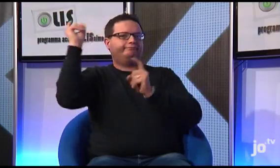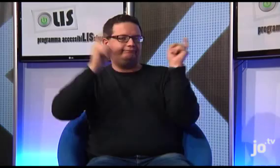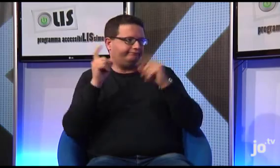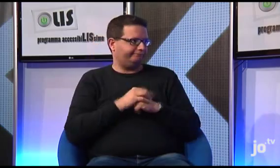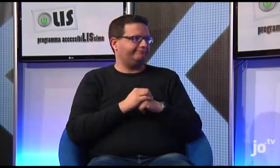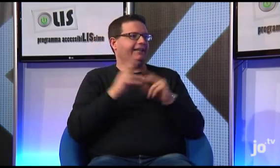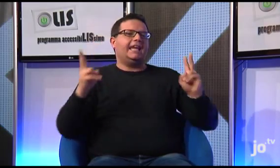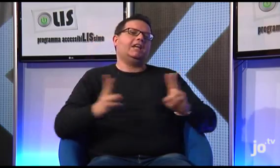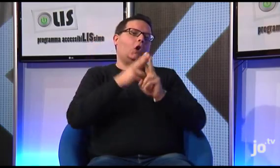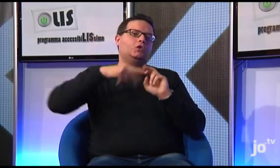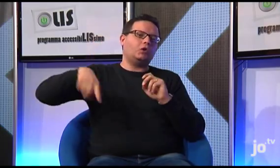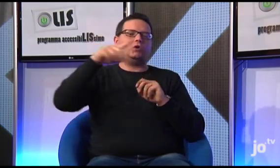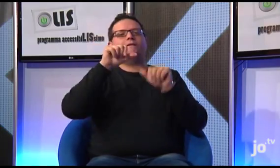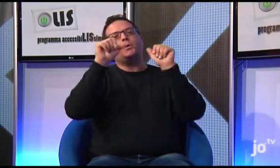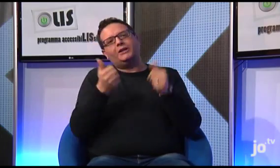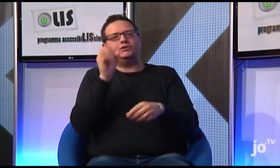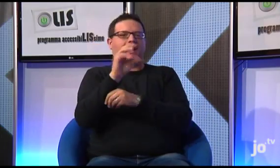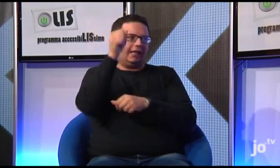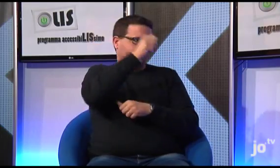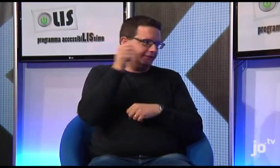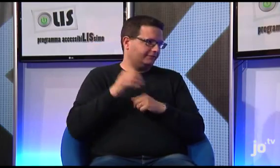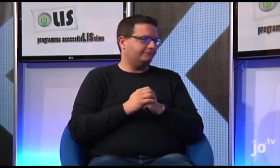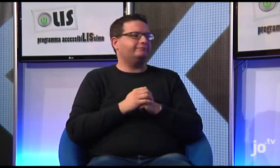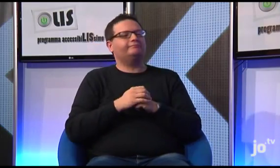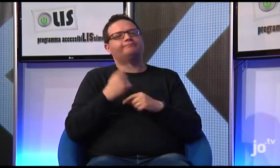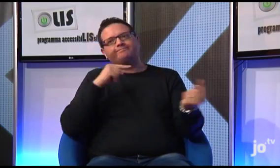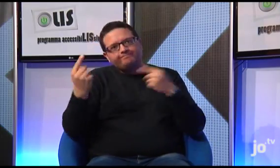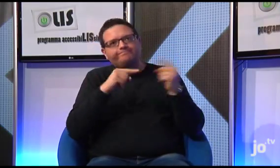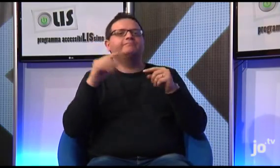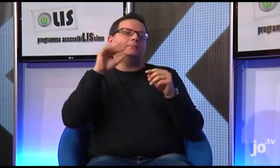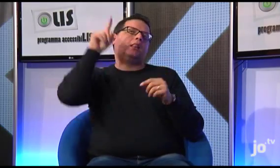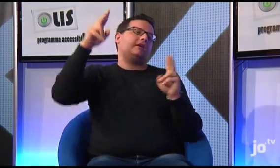anche per la formazione e la catechesi, siano organizzati lì,